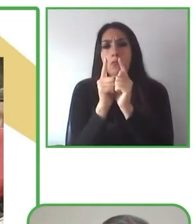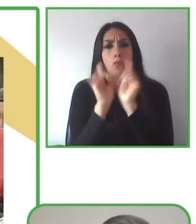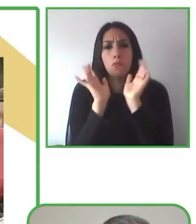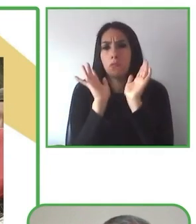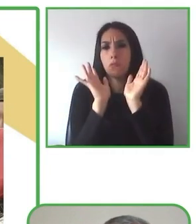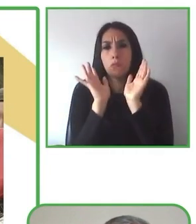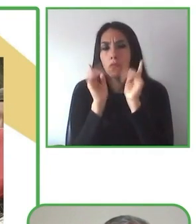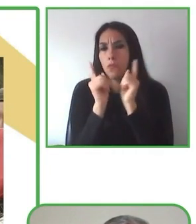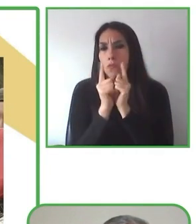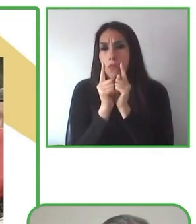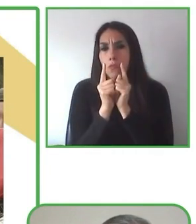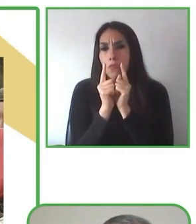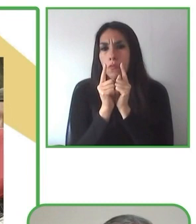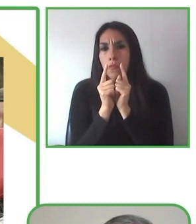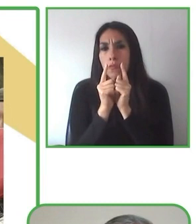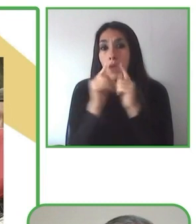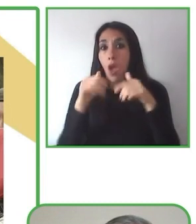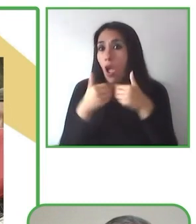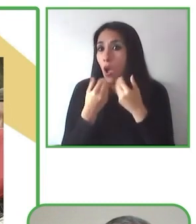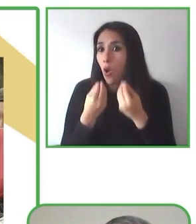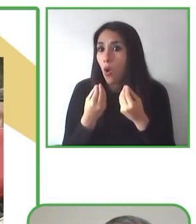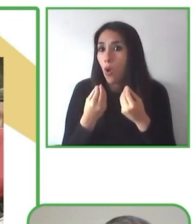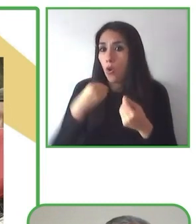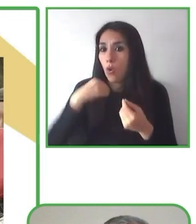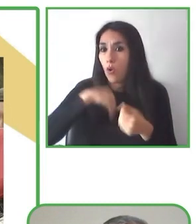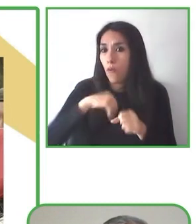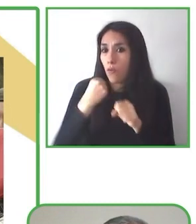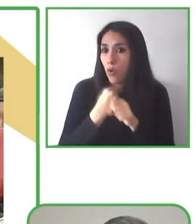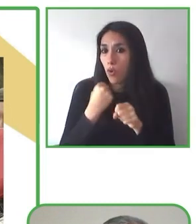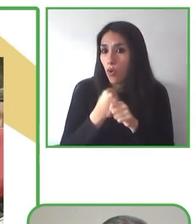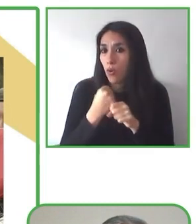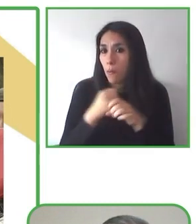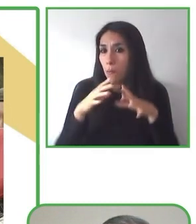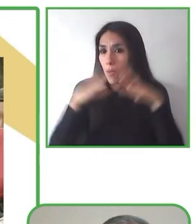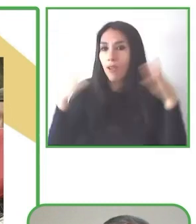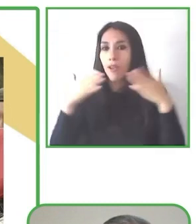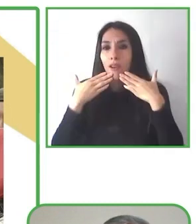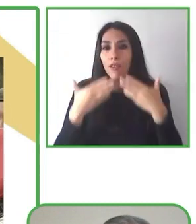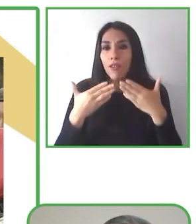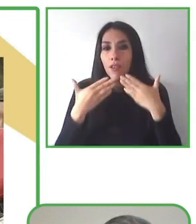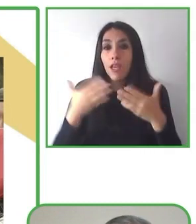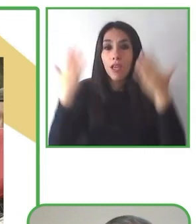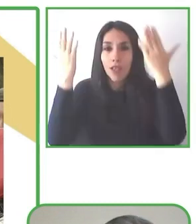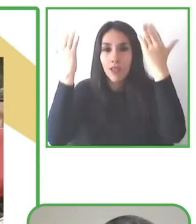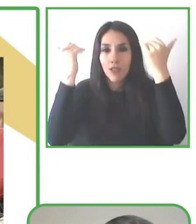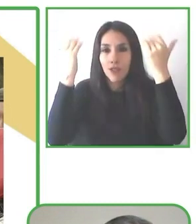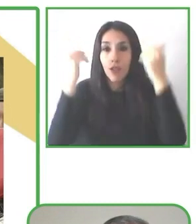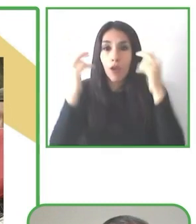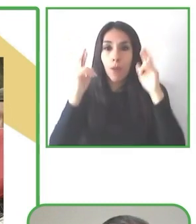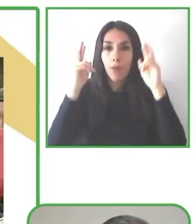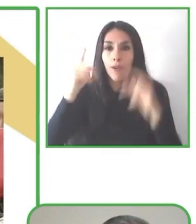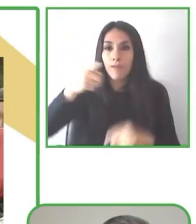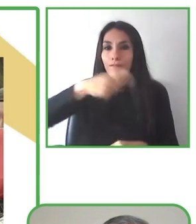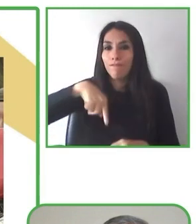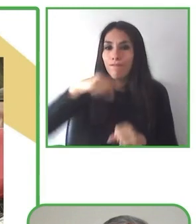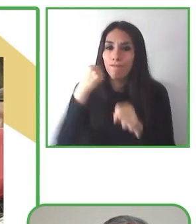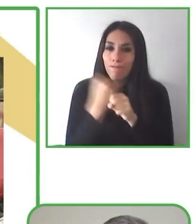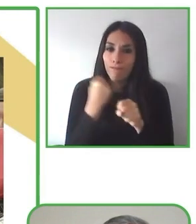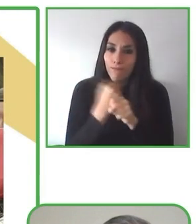Creemos que la discapacidad no debe limitar las posibilidades.